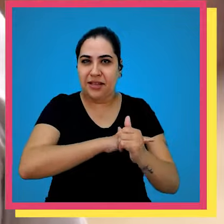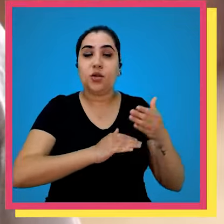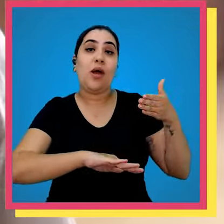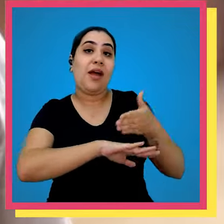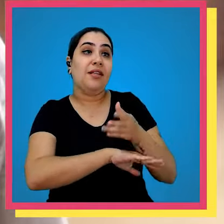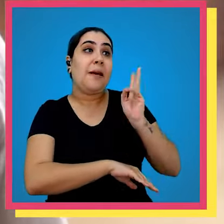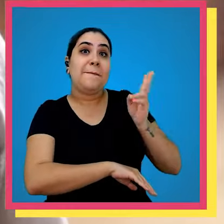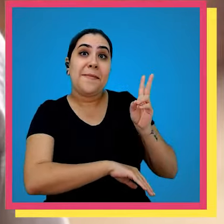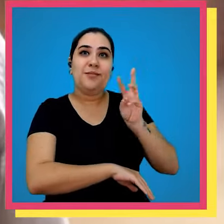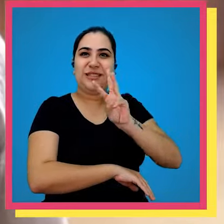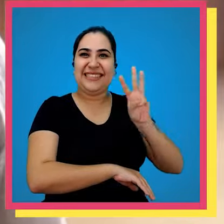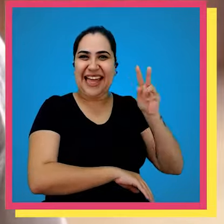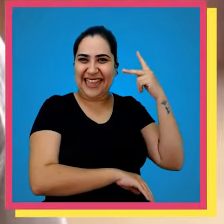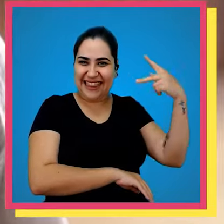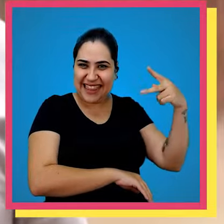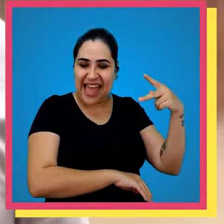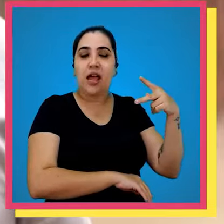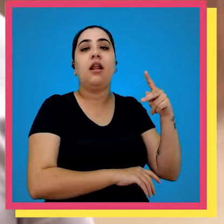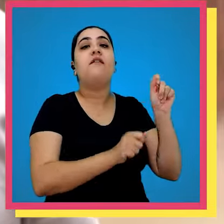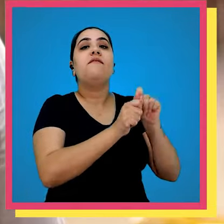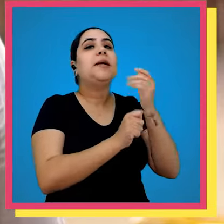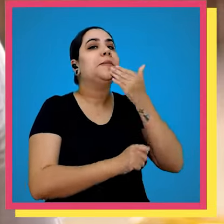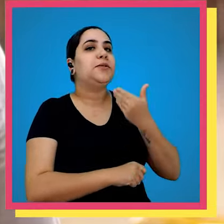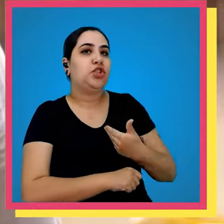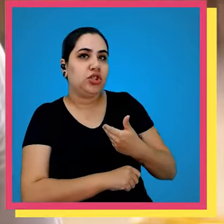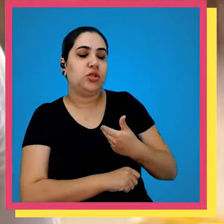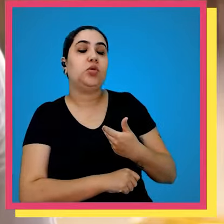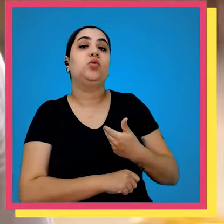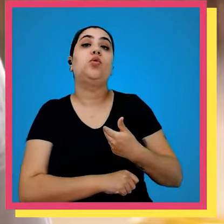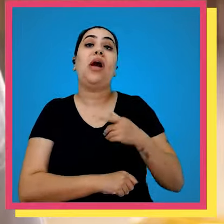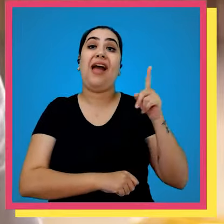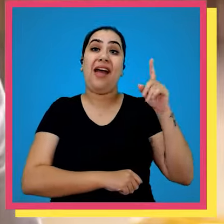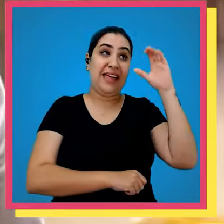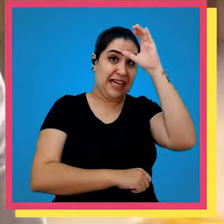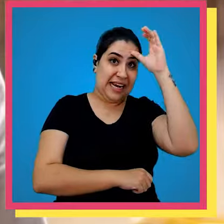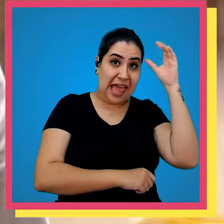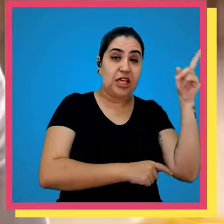o cliente acessa o próprio site dos clientes e ele realiza o pedido e a própria e o próprio